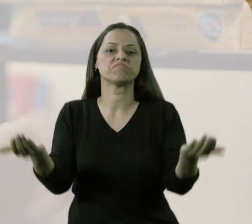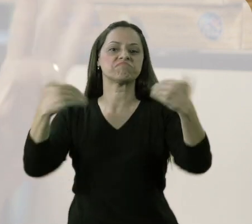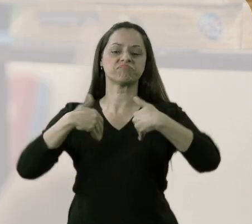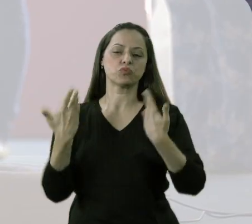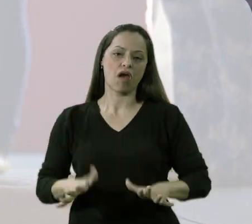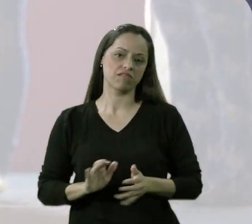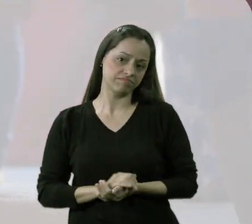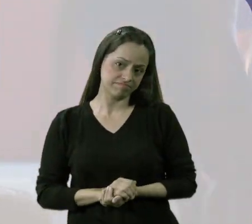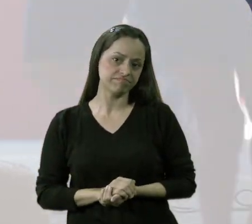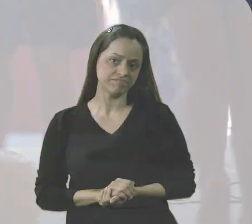se eles não quisessem vir.